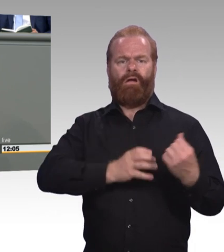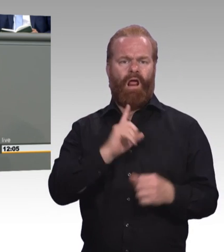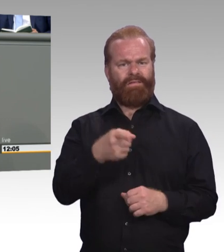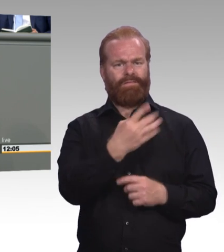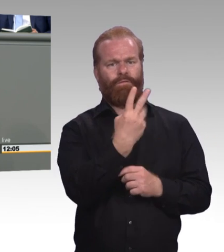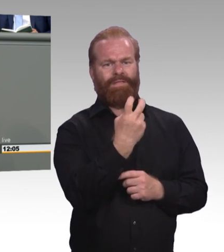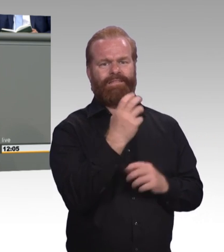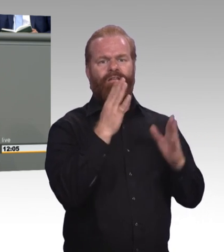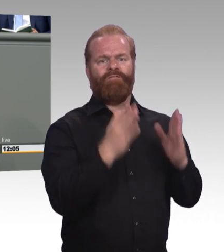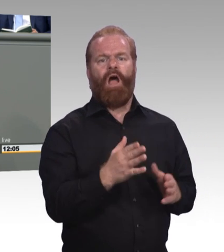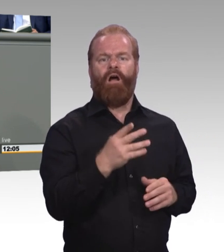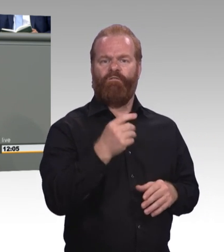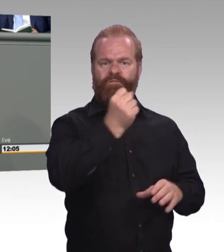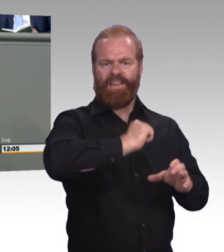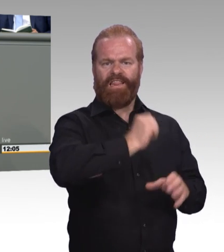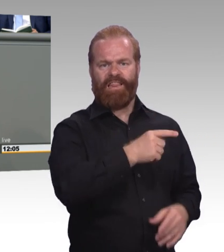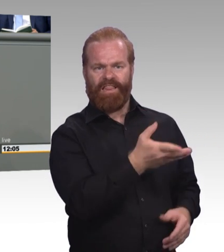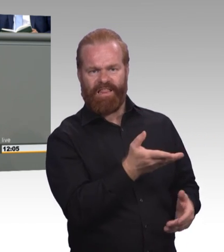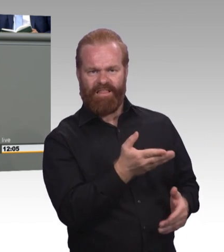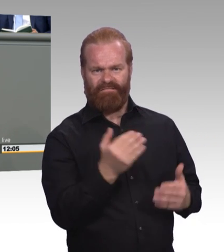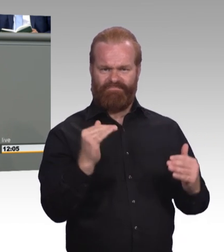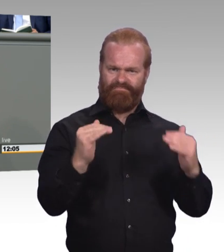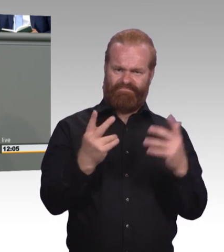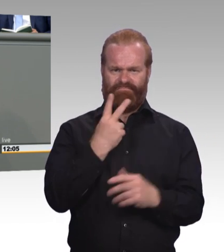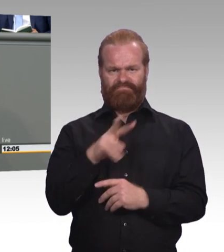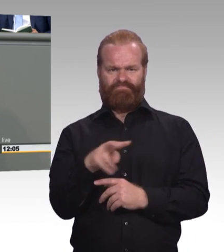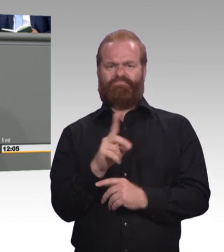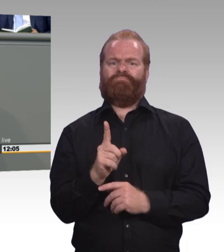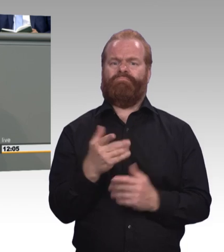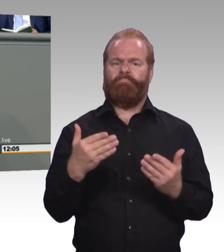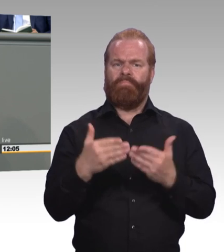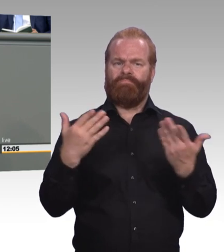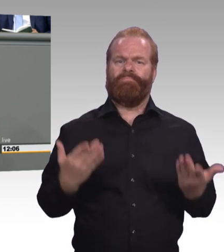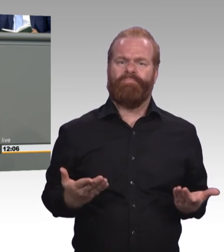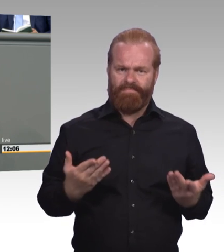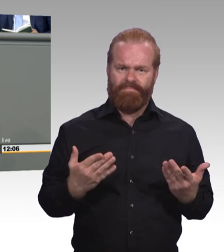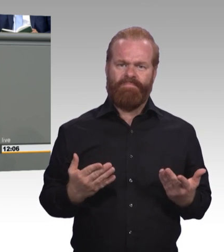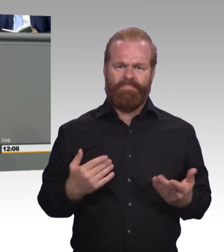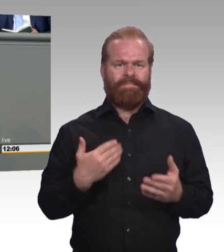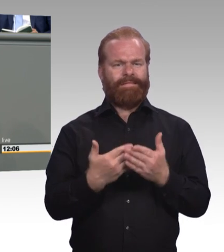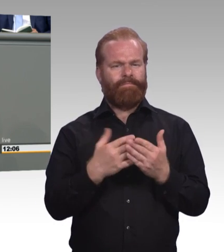beim Thema Mobilität von Azubis. Gerade im ländlichen Raum. Häufig gibt es hier regionale Passungsprobleme.